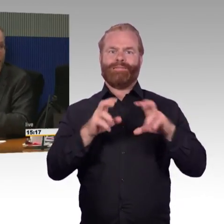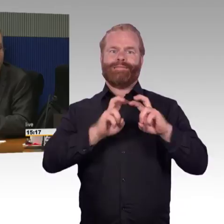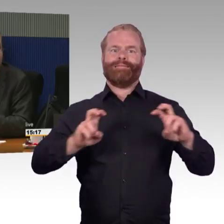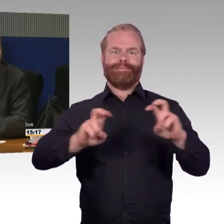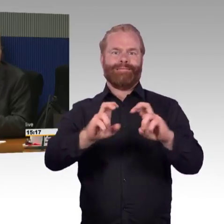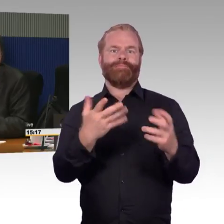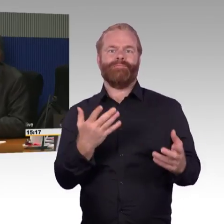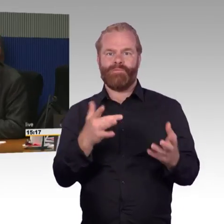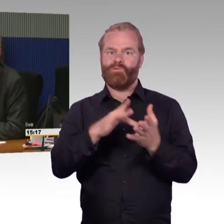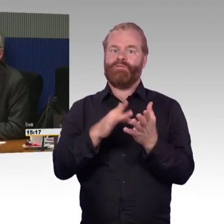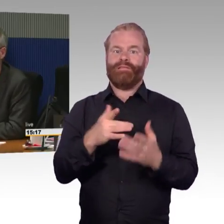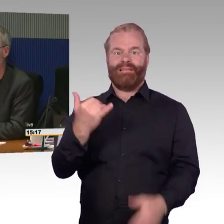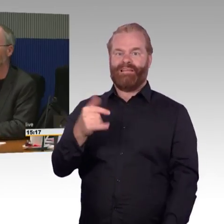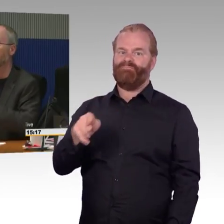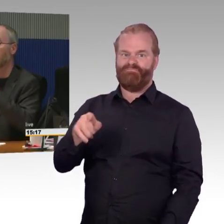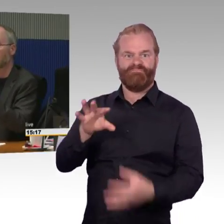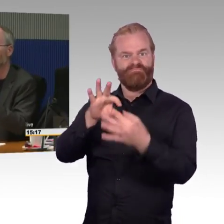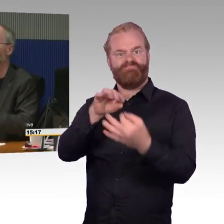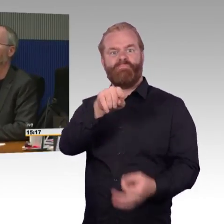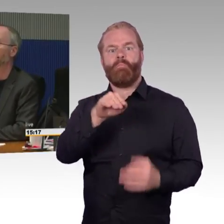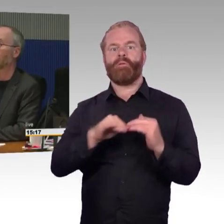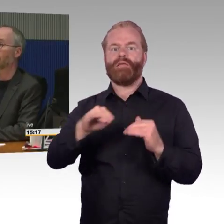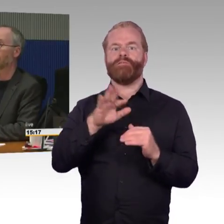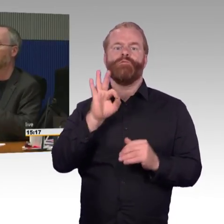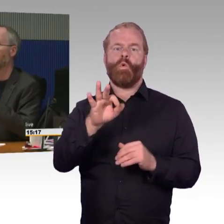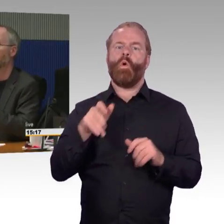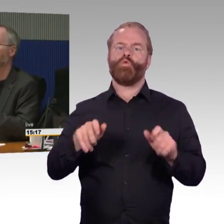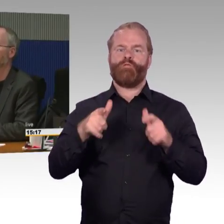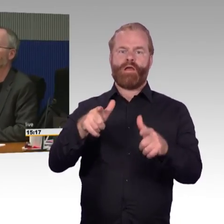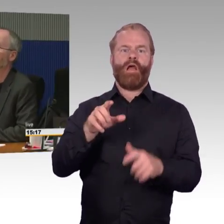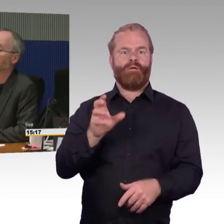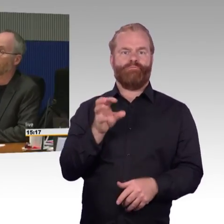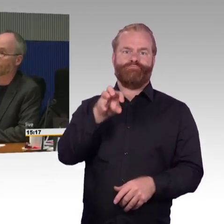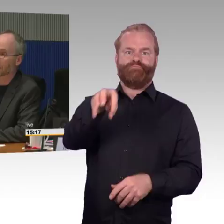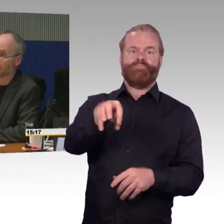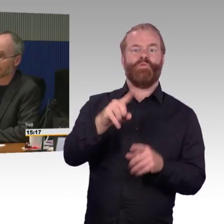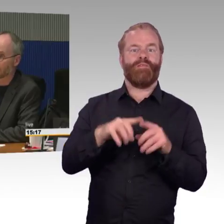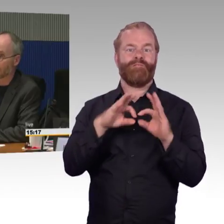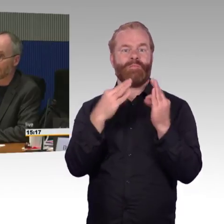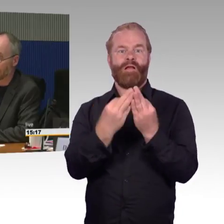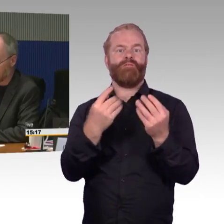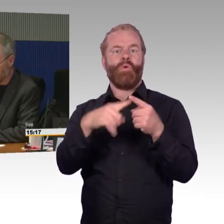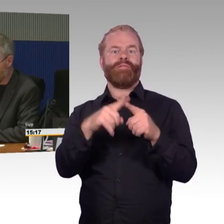Das passt nicht zusammen vom Buchungssystem. Das könnte ein Beispiel sein, aber vielleicht können Sie das auch noch ein bisschen schildern,